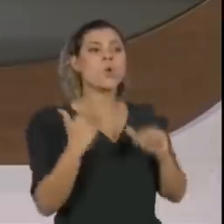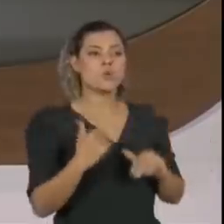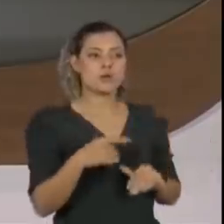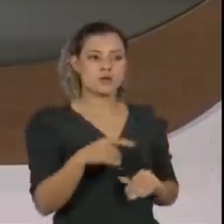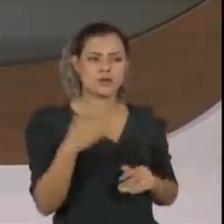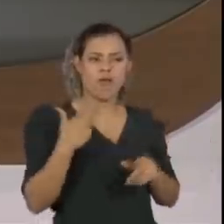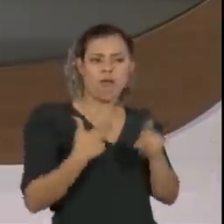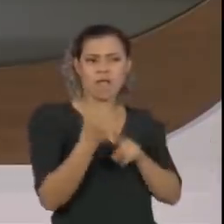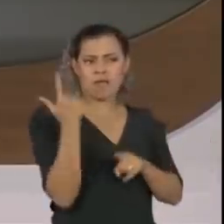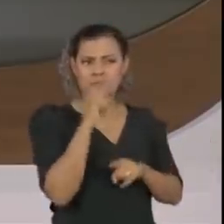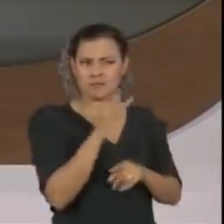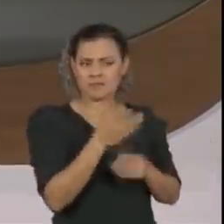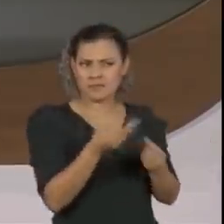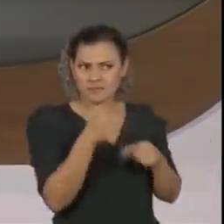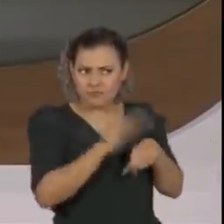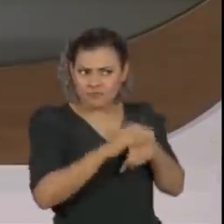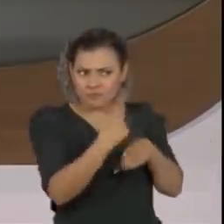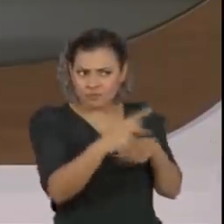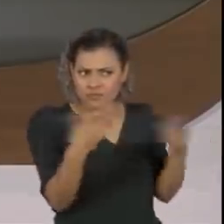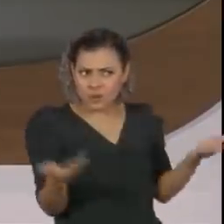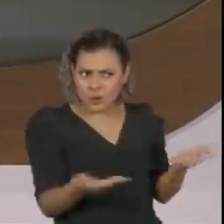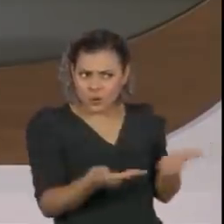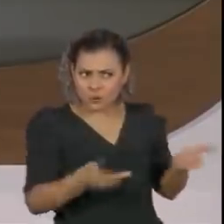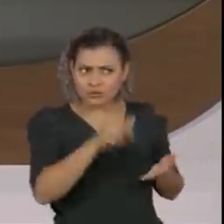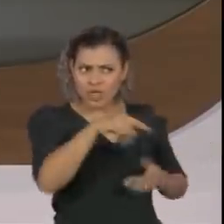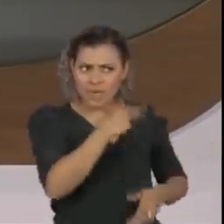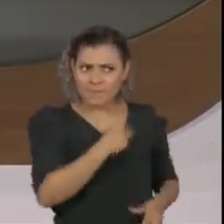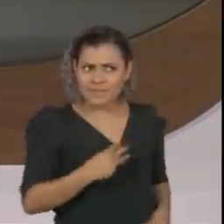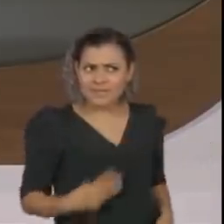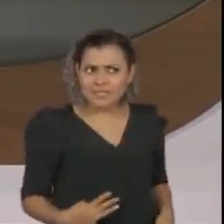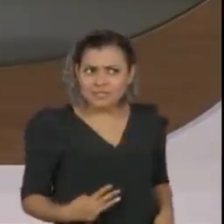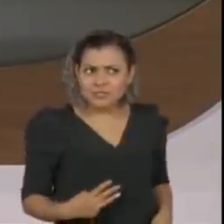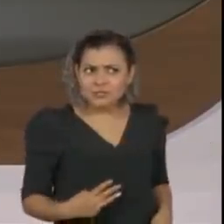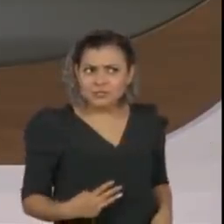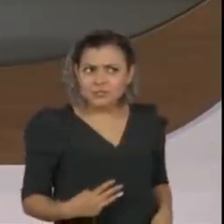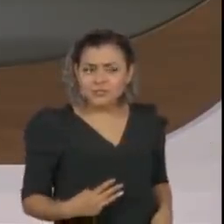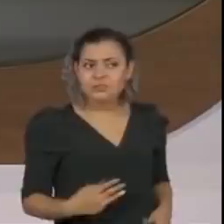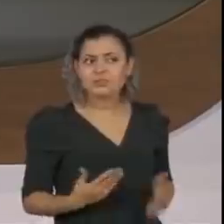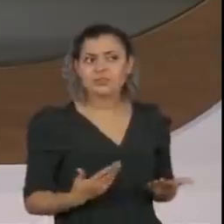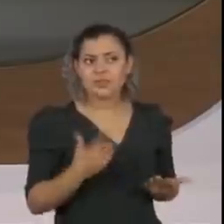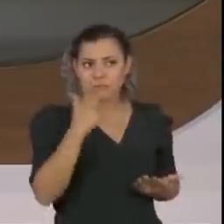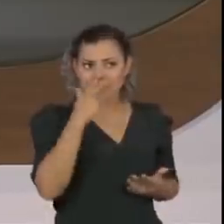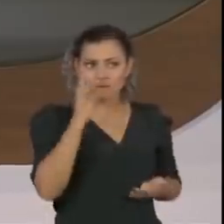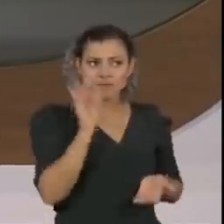O senhor é hoje o ministro indemissível do governo Jair Bolsonaro?